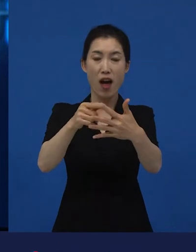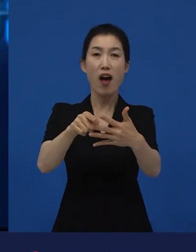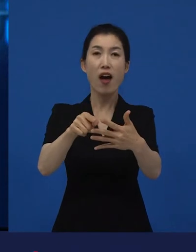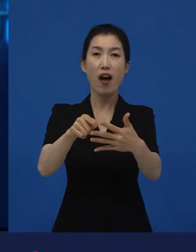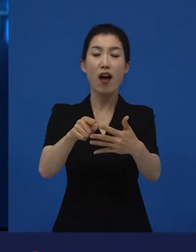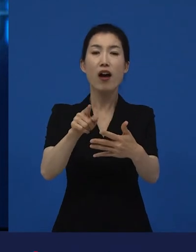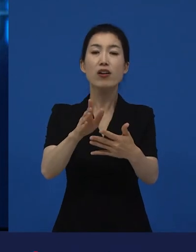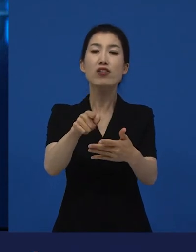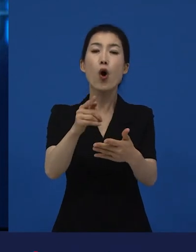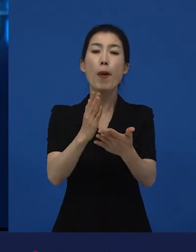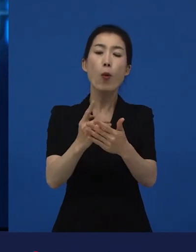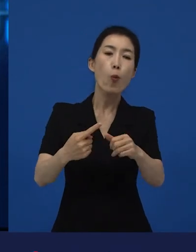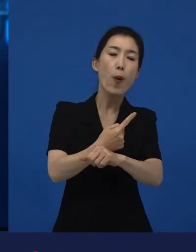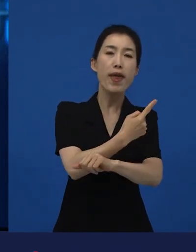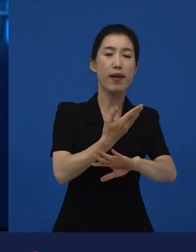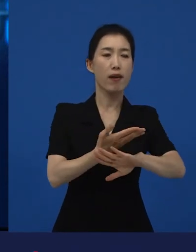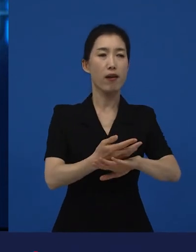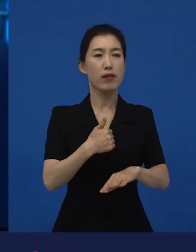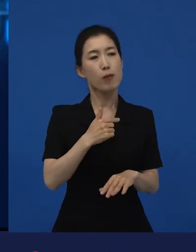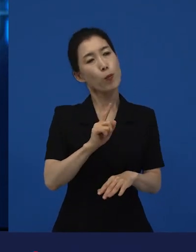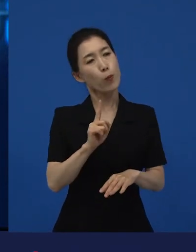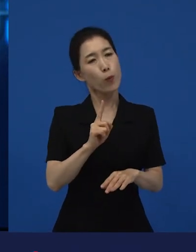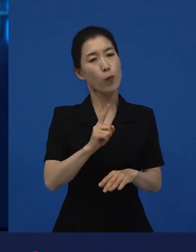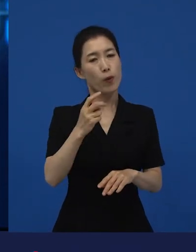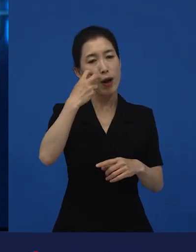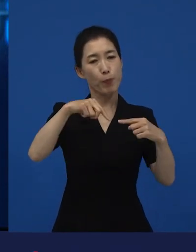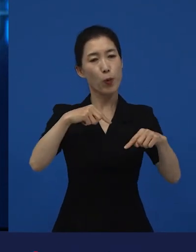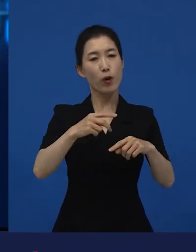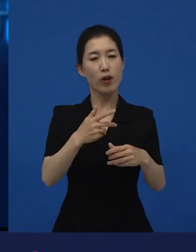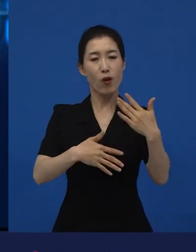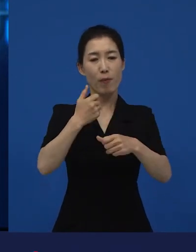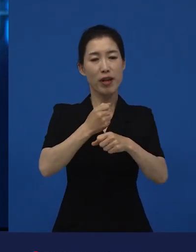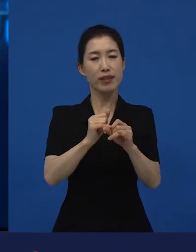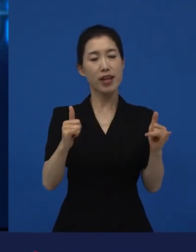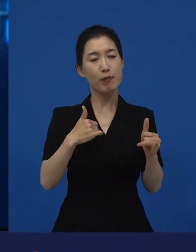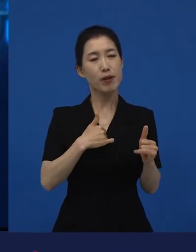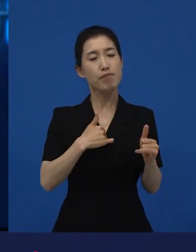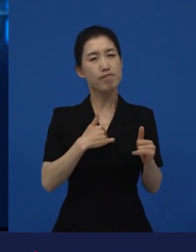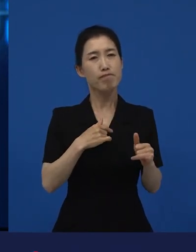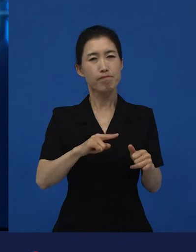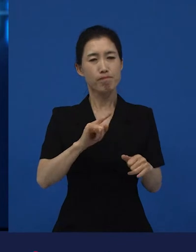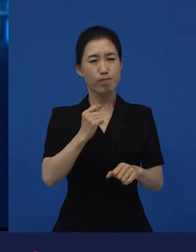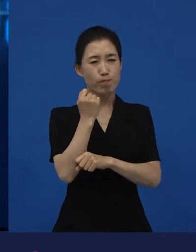그 바깥에서 ‘내가 하고 싶은 이야기를 나는 끝까지 한 번 해보고 싶어.’라고